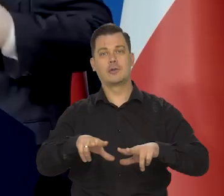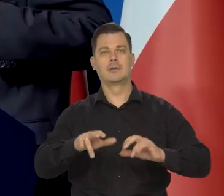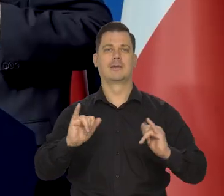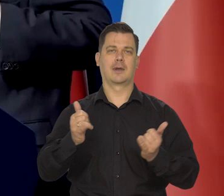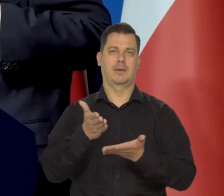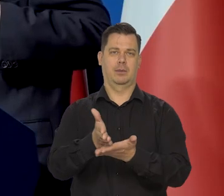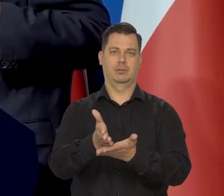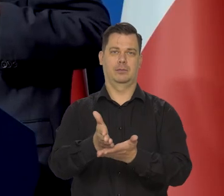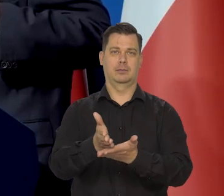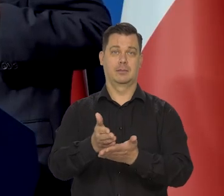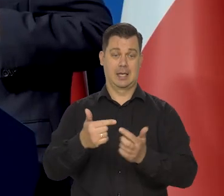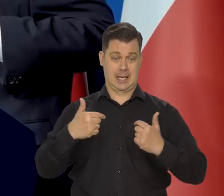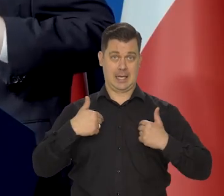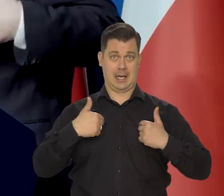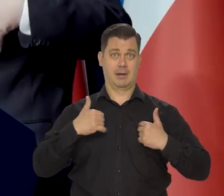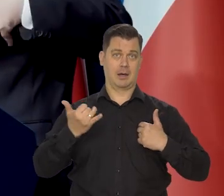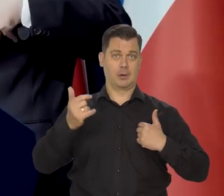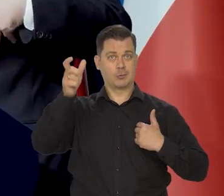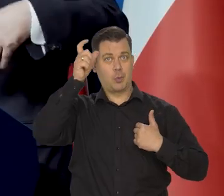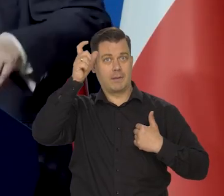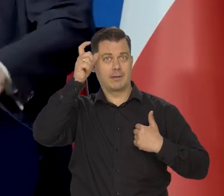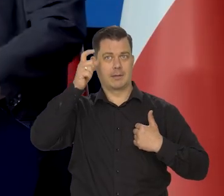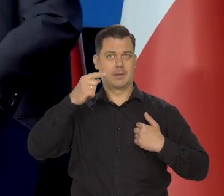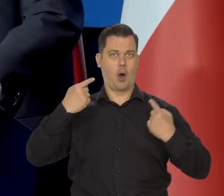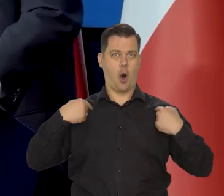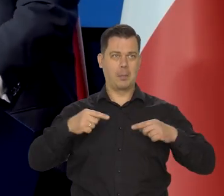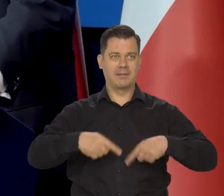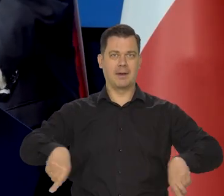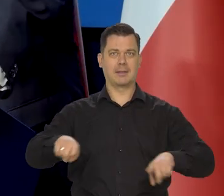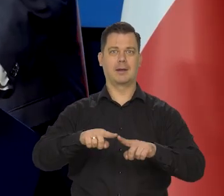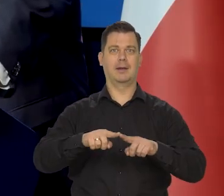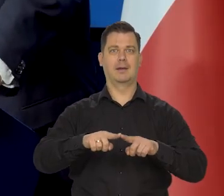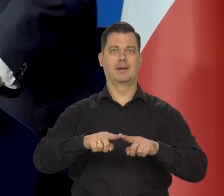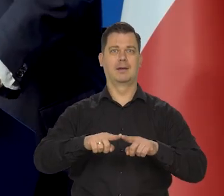Ja osobiście jako człowiek, jako obywatel, jako wyborca z jednym prawym głosem,